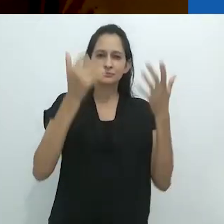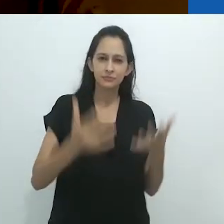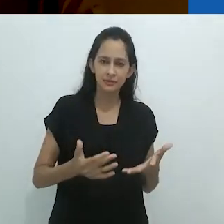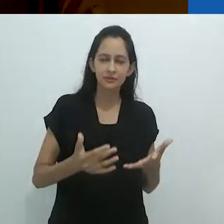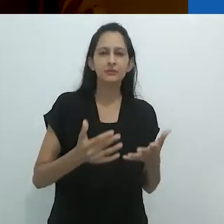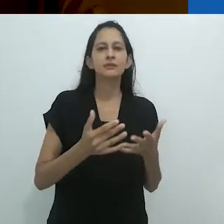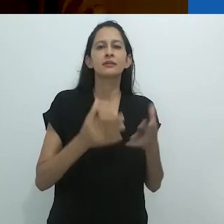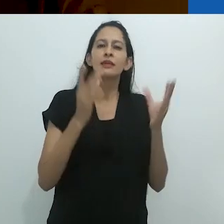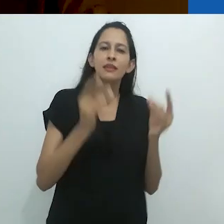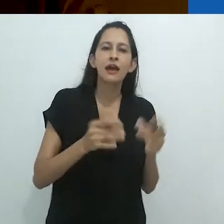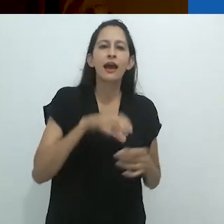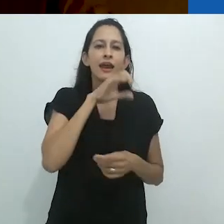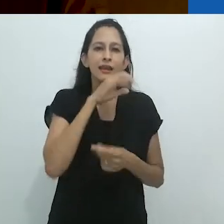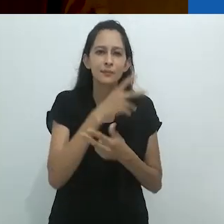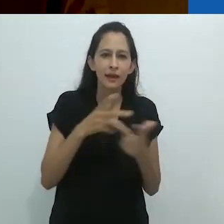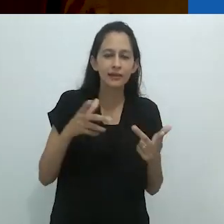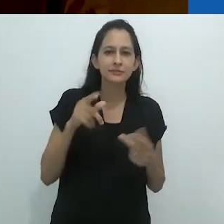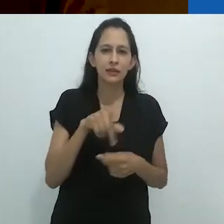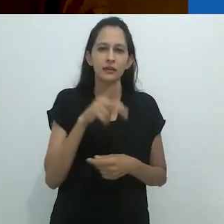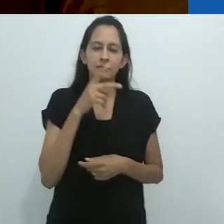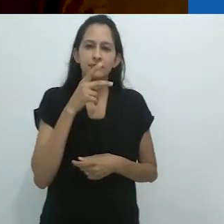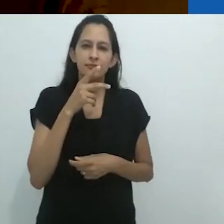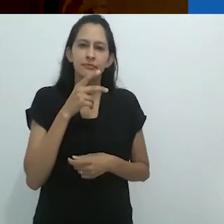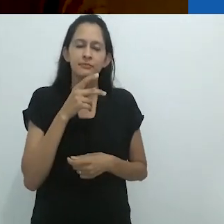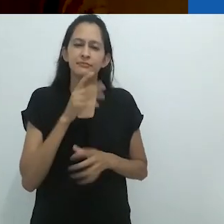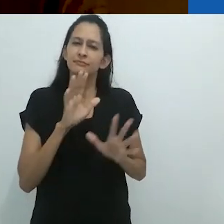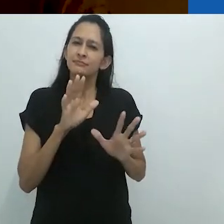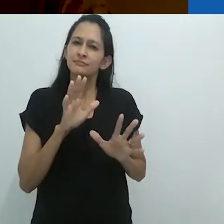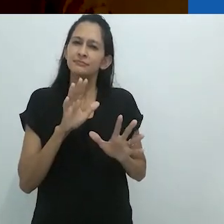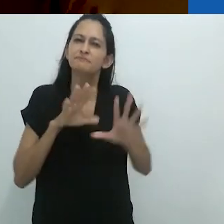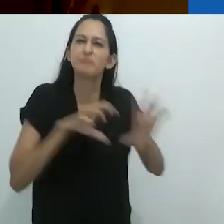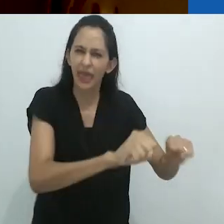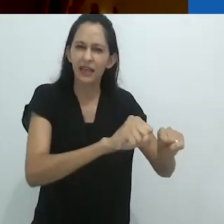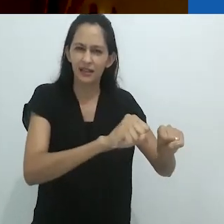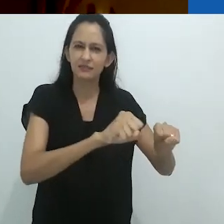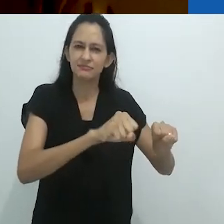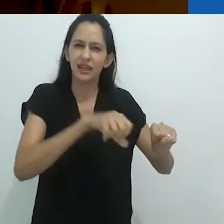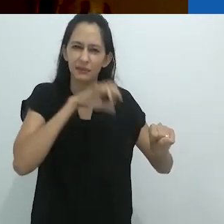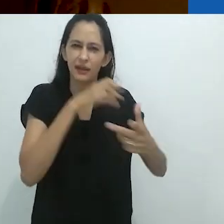alguns dos animais que ele está escoltando (ou eu deveria dizer, sequestrando)